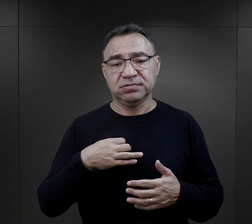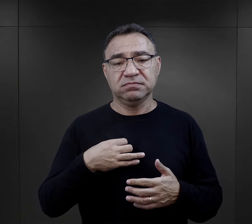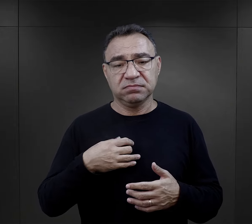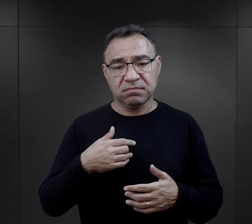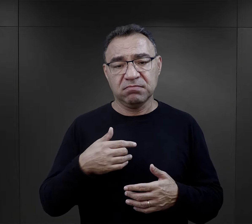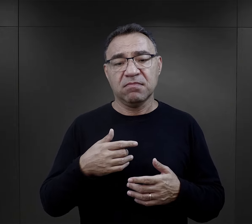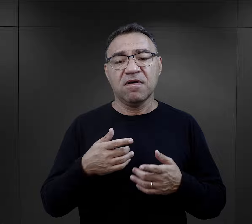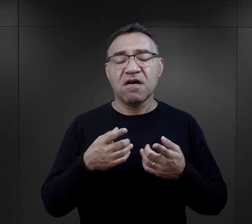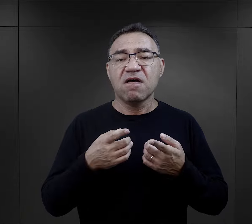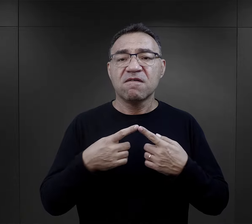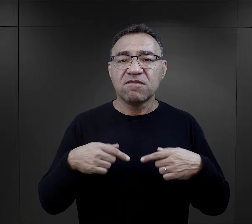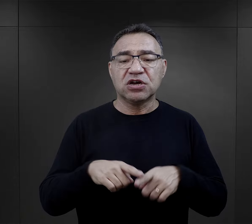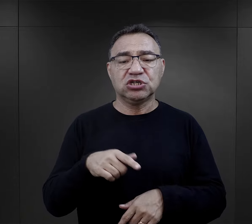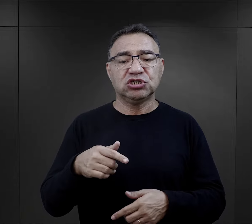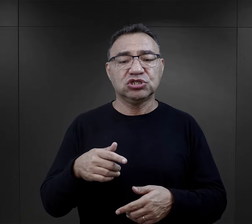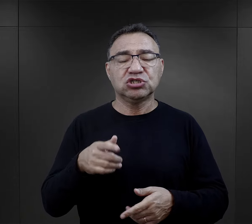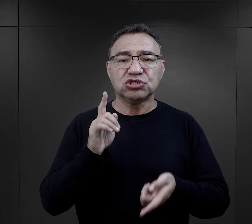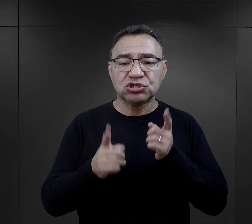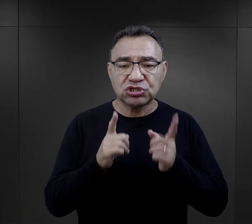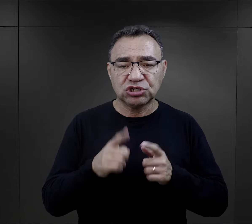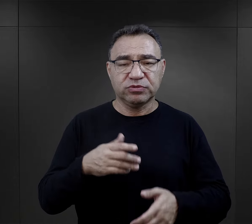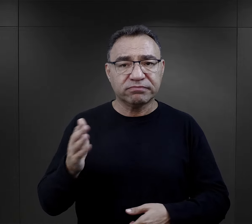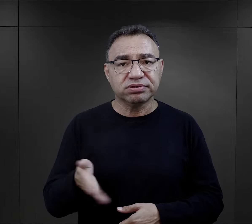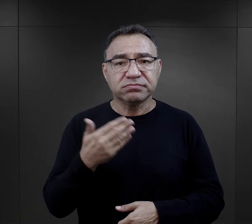miała być wykonywana szybko, w pośpiechu.